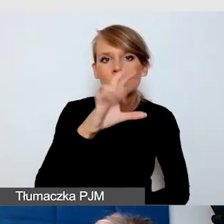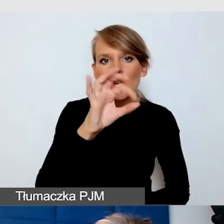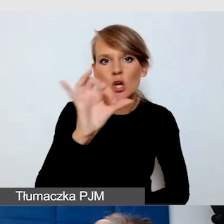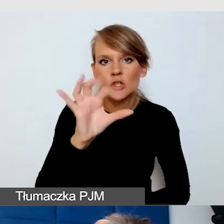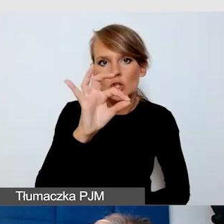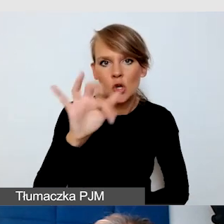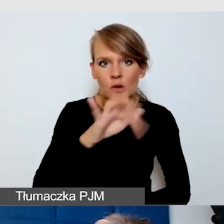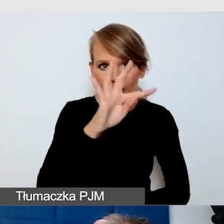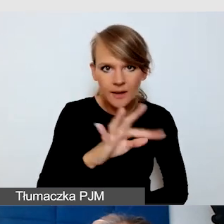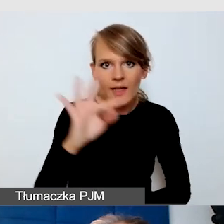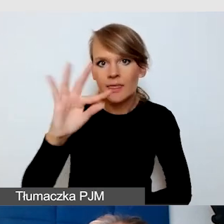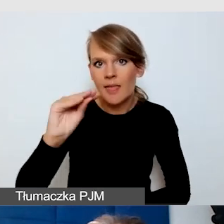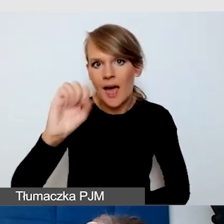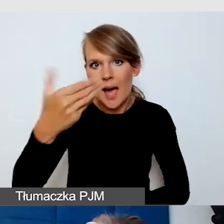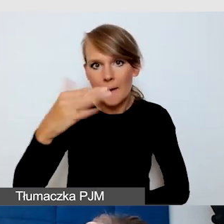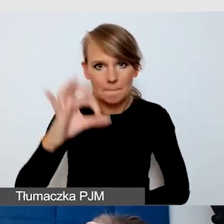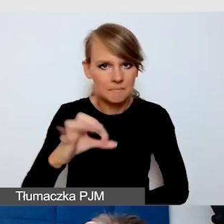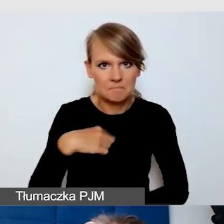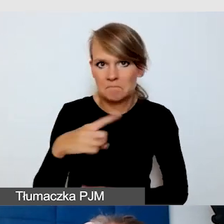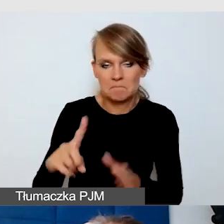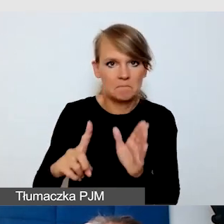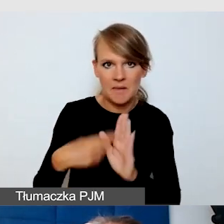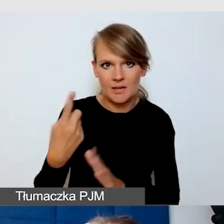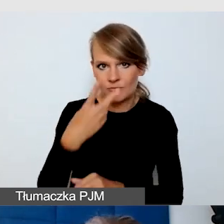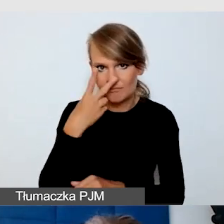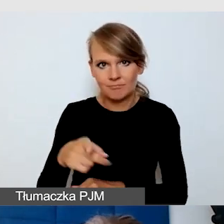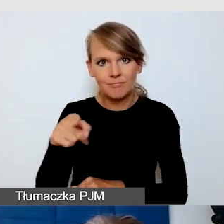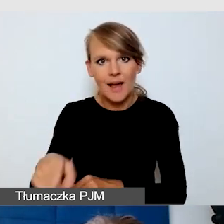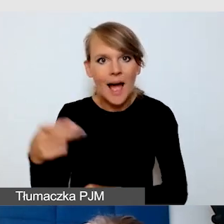która stworzyła tak zwane napisy automatyczne po polsku.